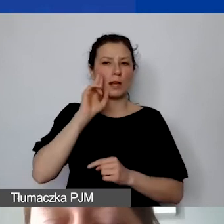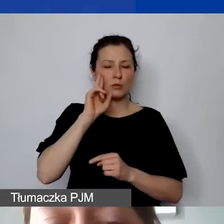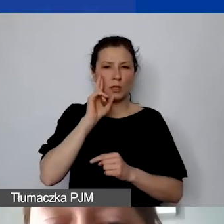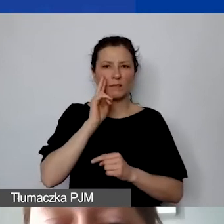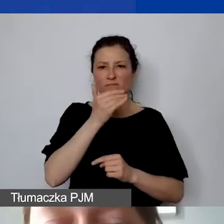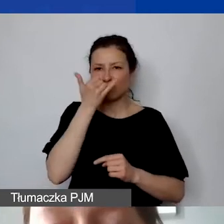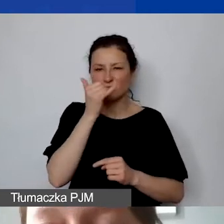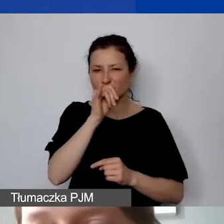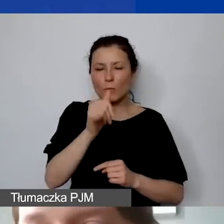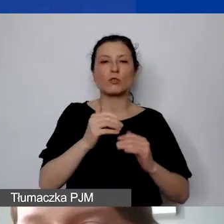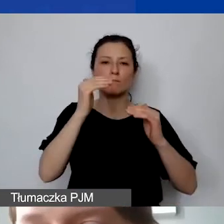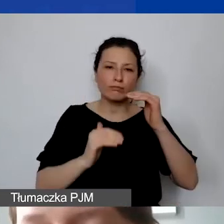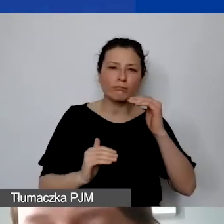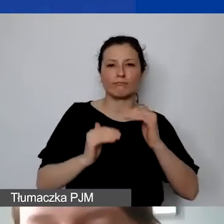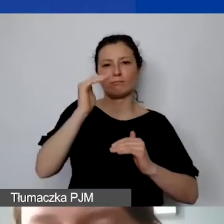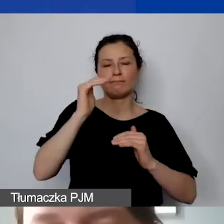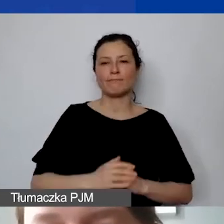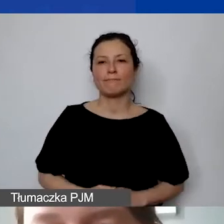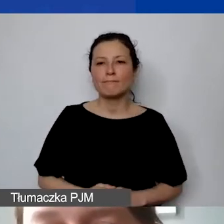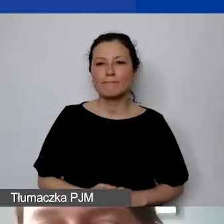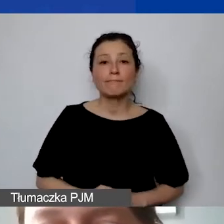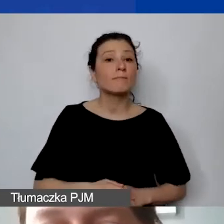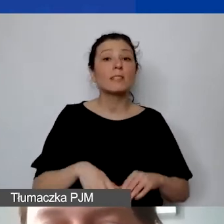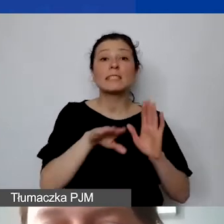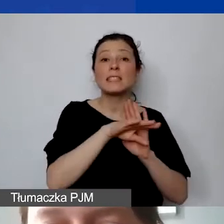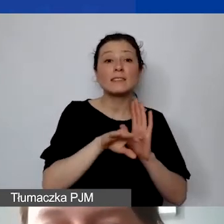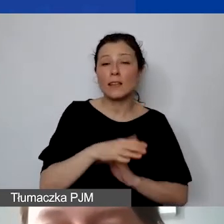Mamy tutaj też taką zasadę, o którą państwo często pytają, o zapytania ofertowe.